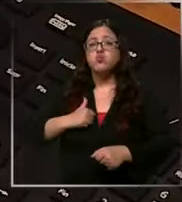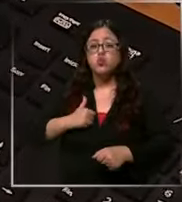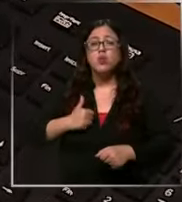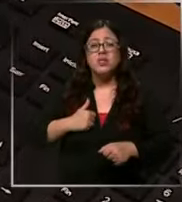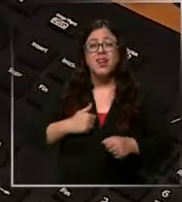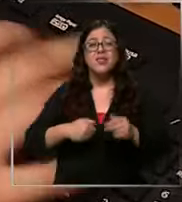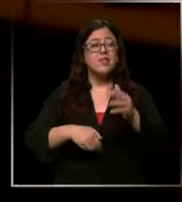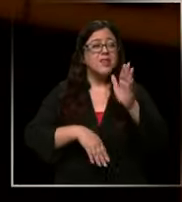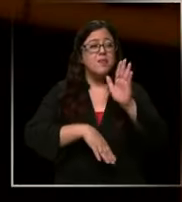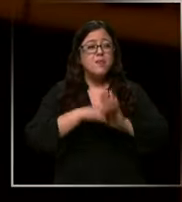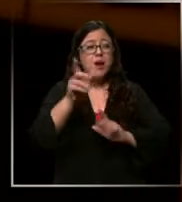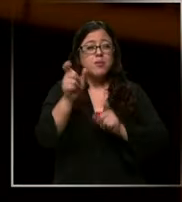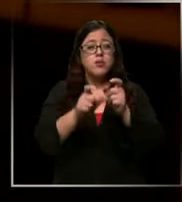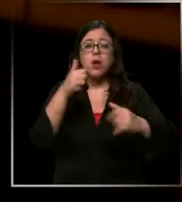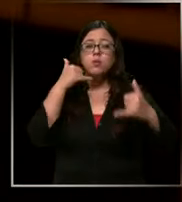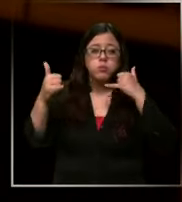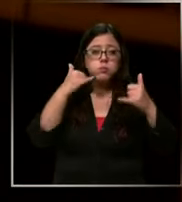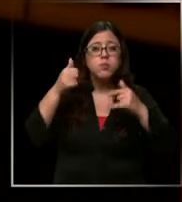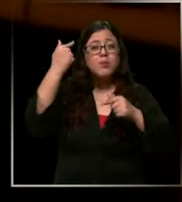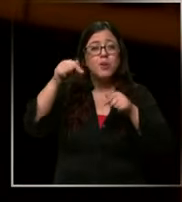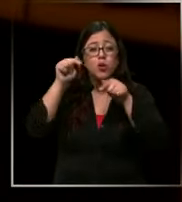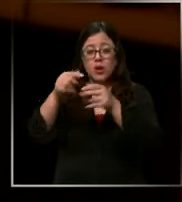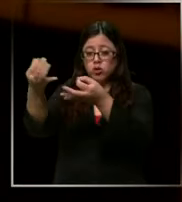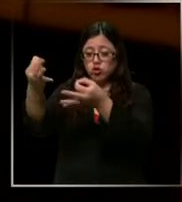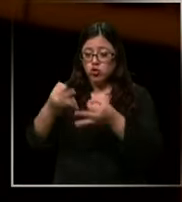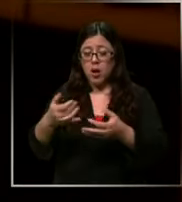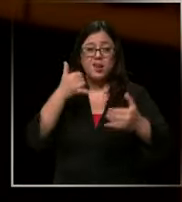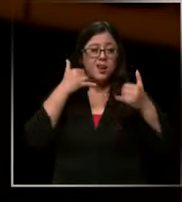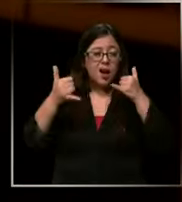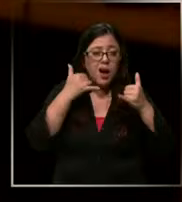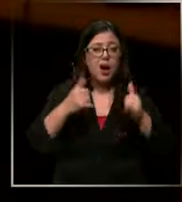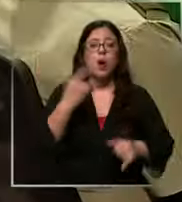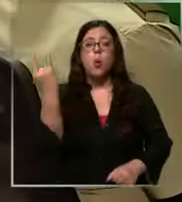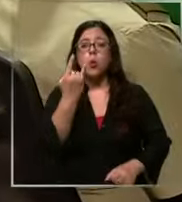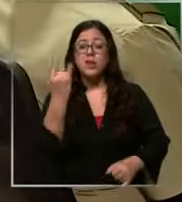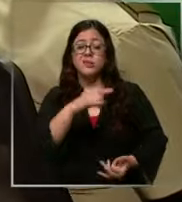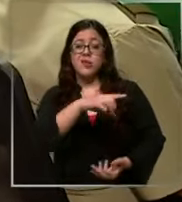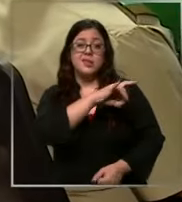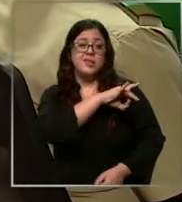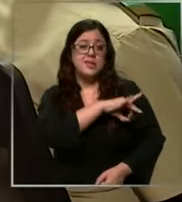ciudadanía sin embargo del total de llamados de emergencia a nivel nacional una gran parte